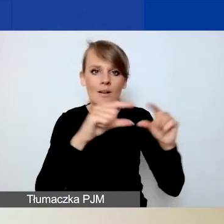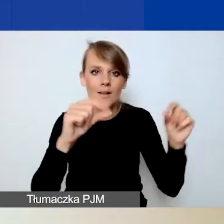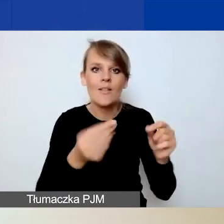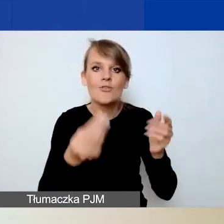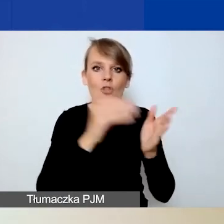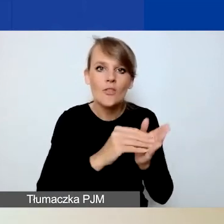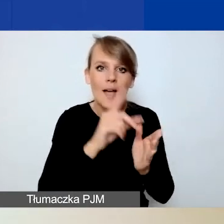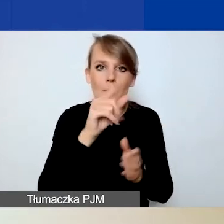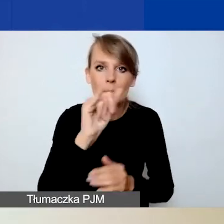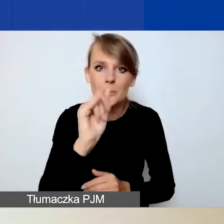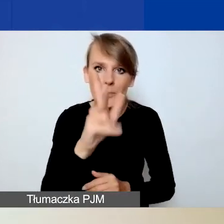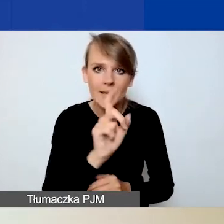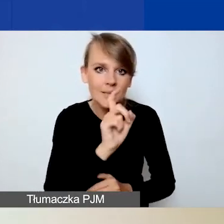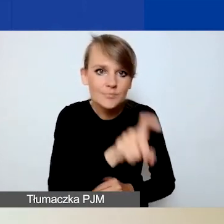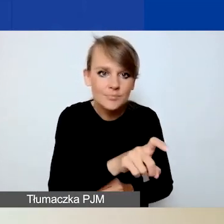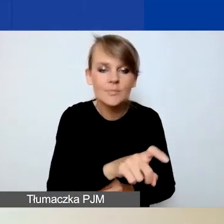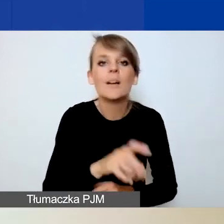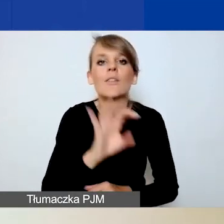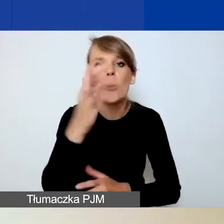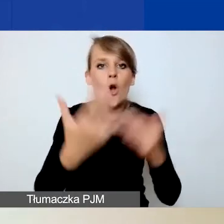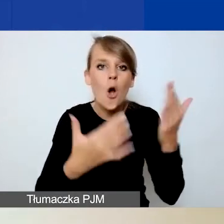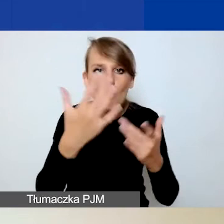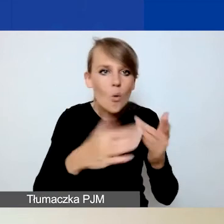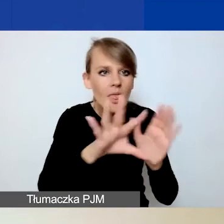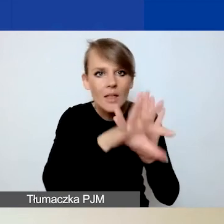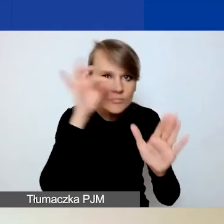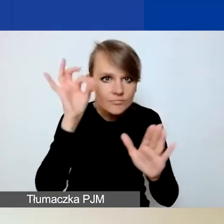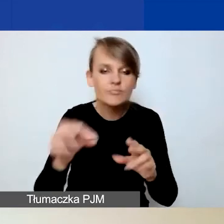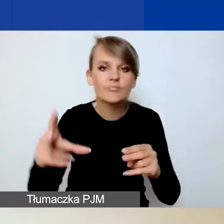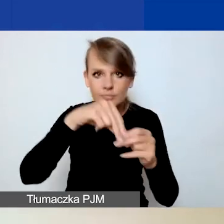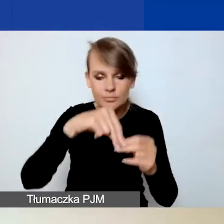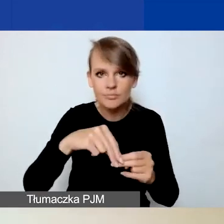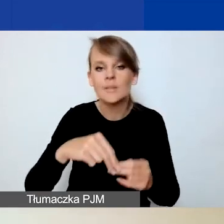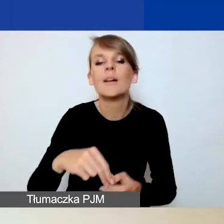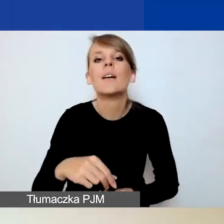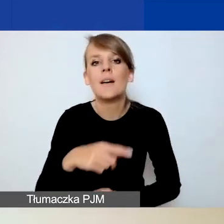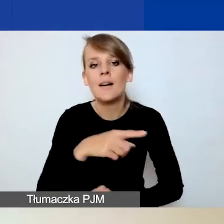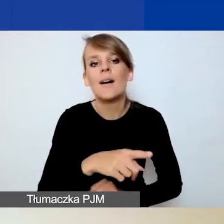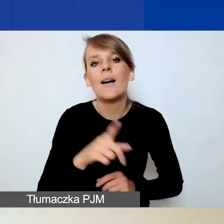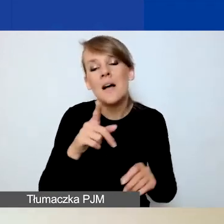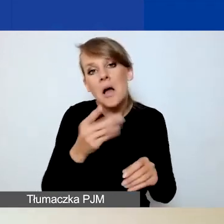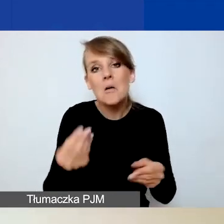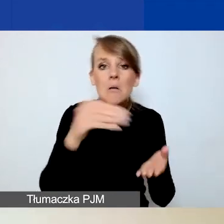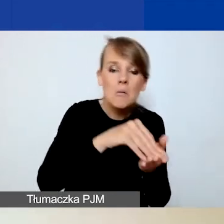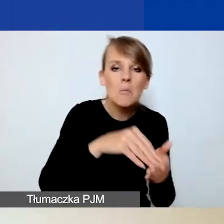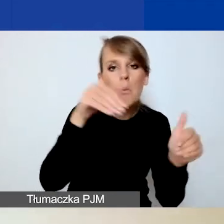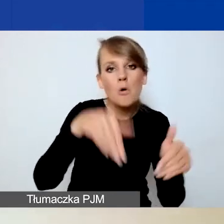i wybieracie z waszego komputera odpowiedni plik. Możecie go po jego dodaniu również usunąć i zastąpić innym.